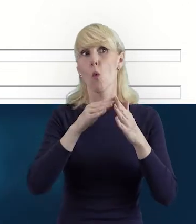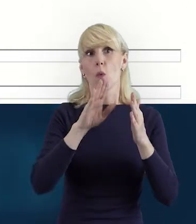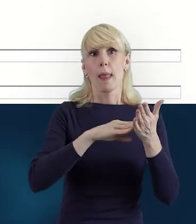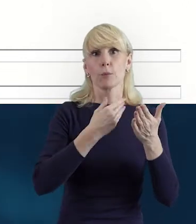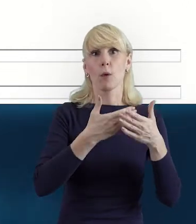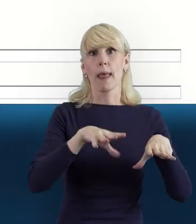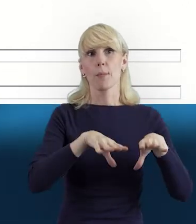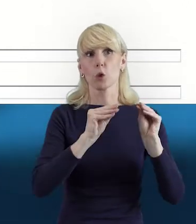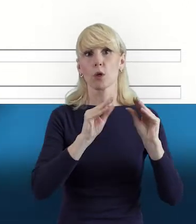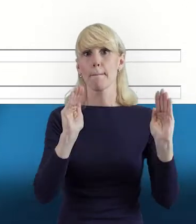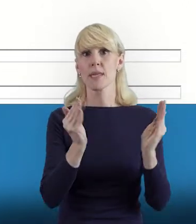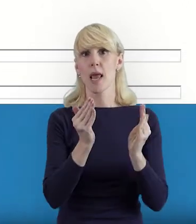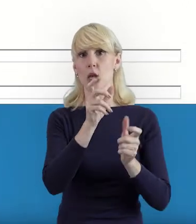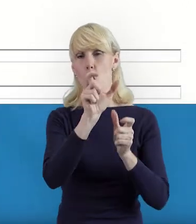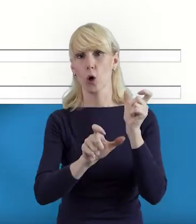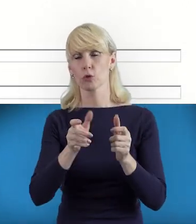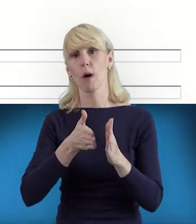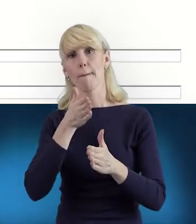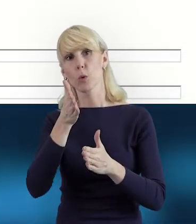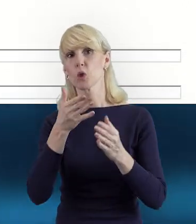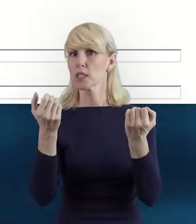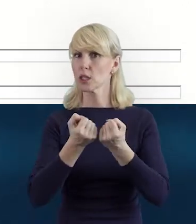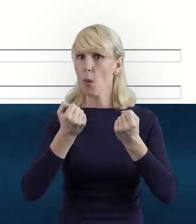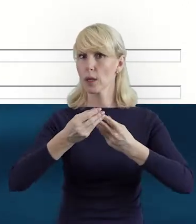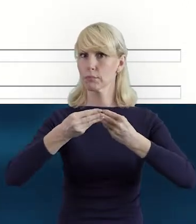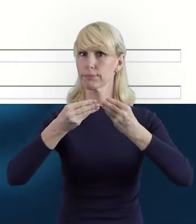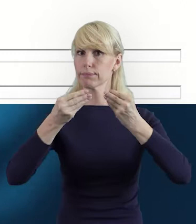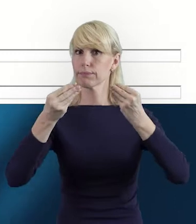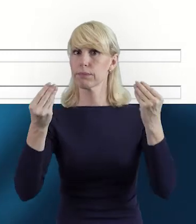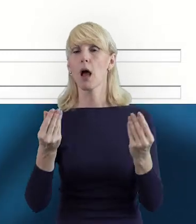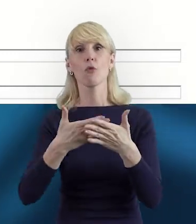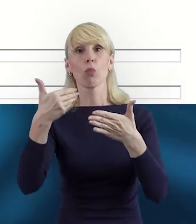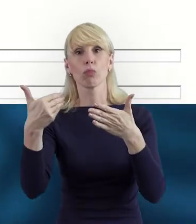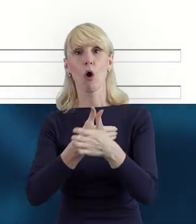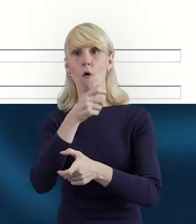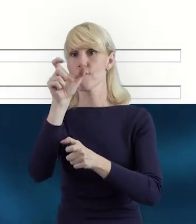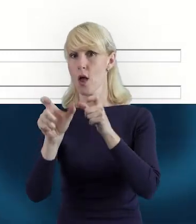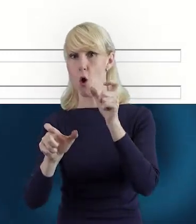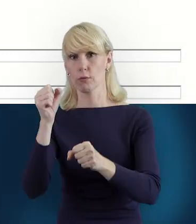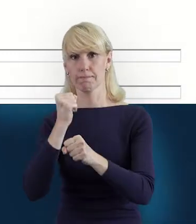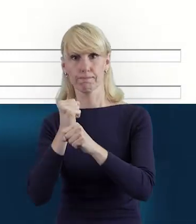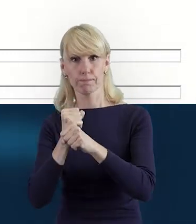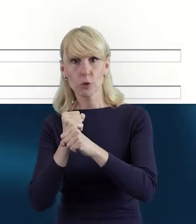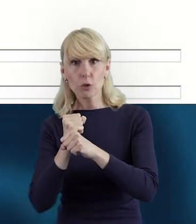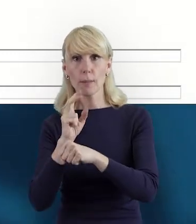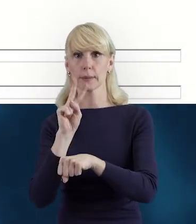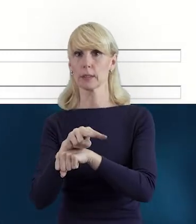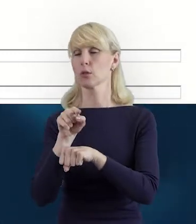i podczas realizacji kolejnych działań w miarę właśnie upływu czasu, czy też zmieniającego się personelu,